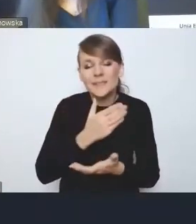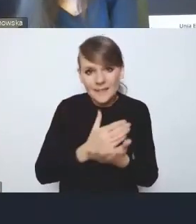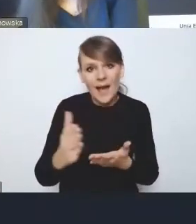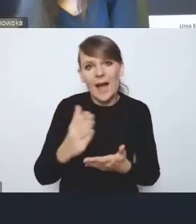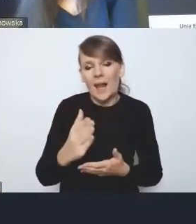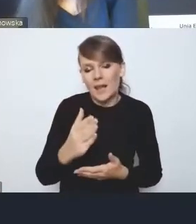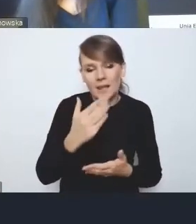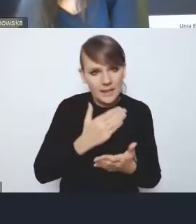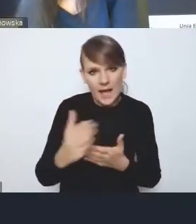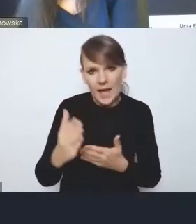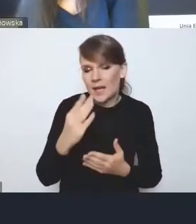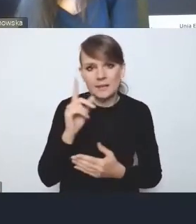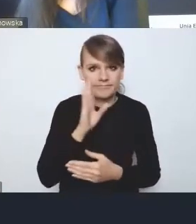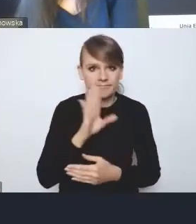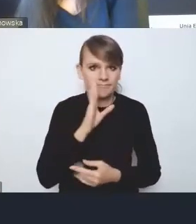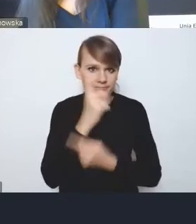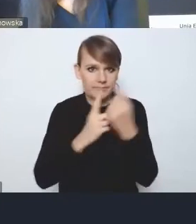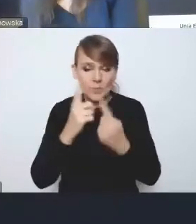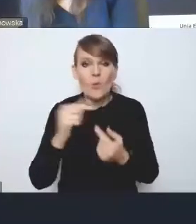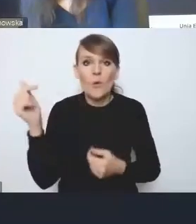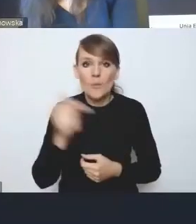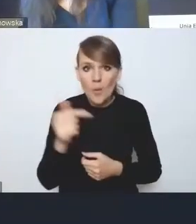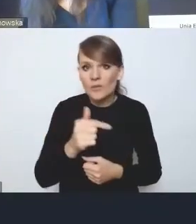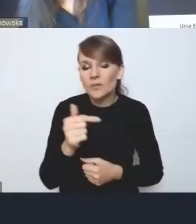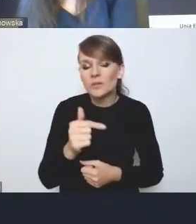że powinien być przygotowany,